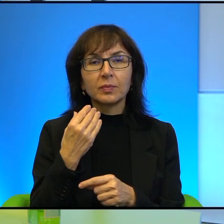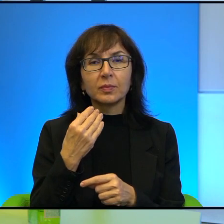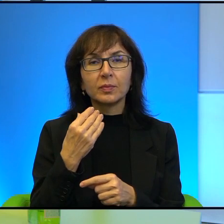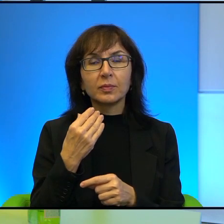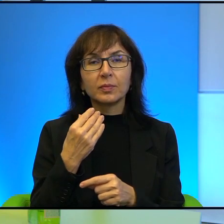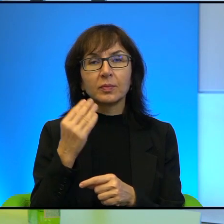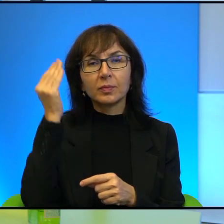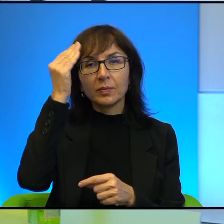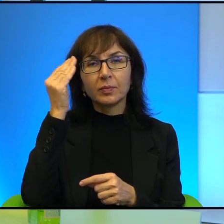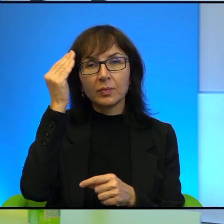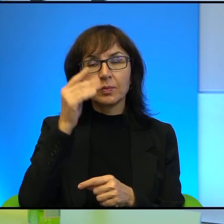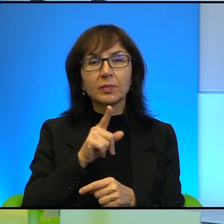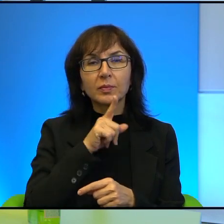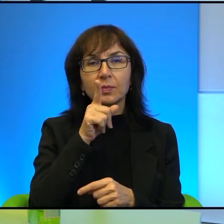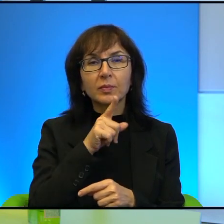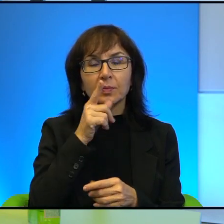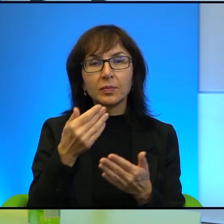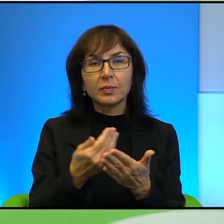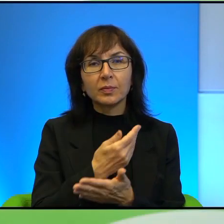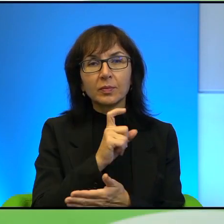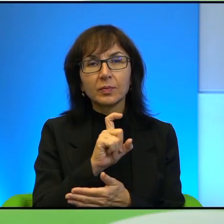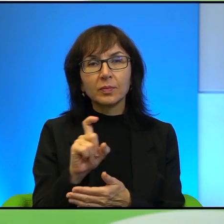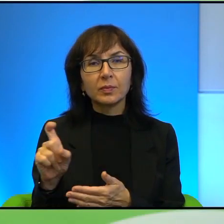To znaczy ta religijność i nowoczesność, to już nie idzie w parze.